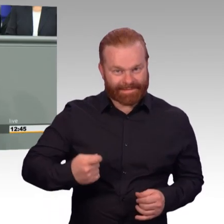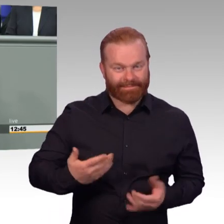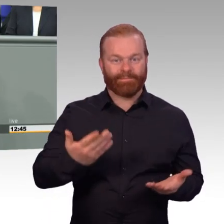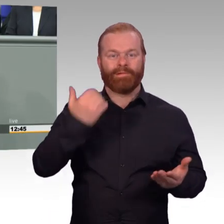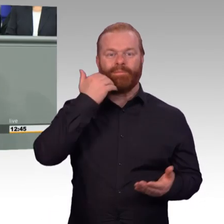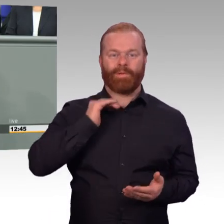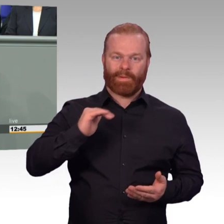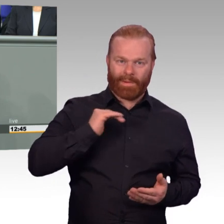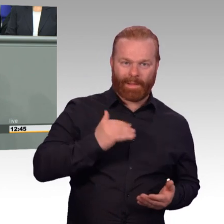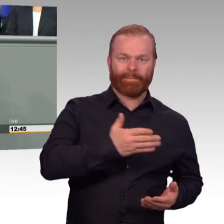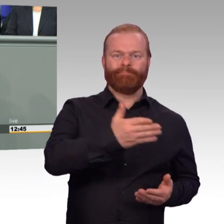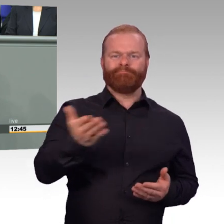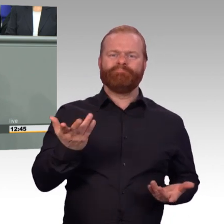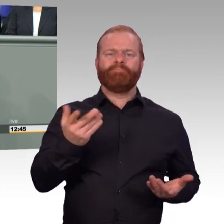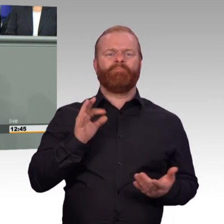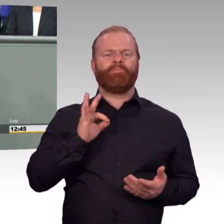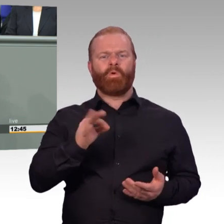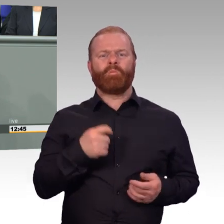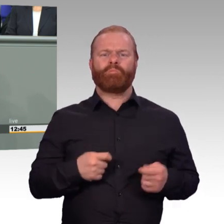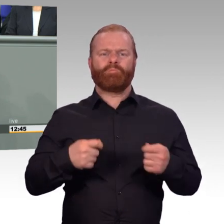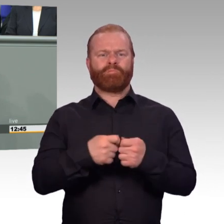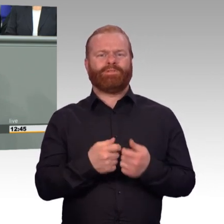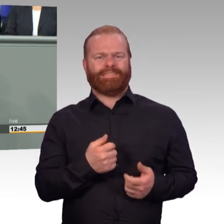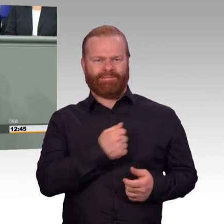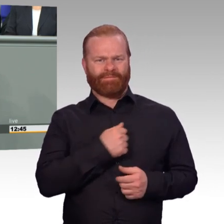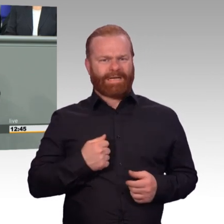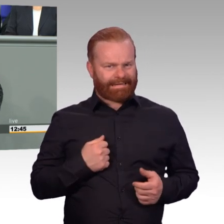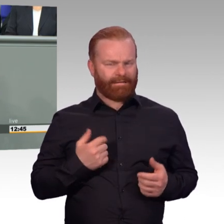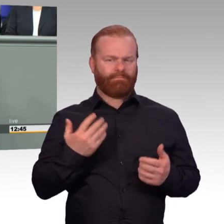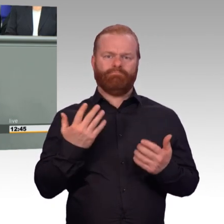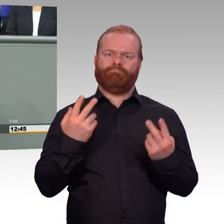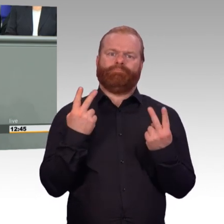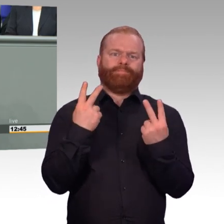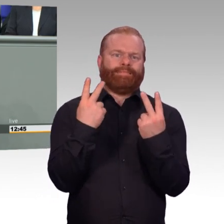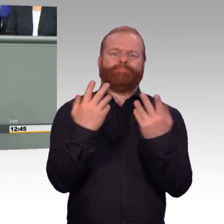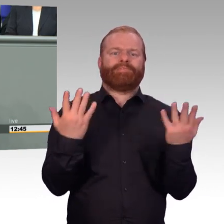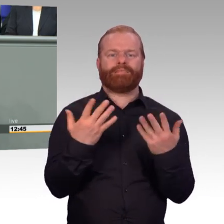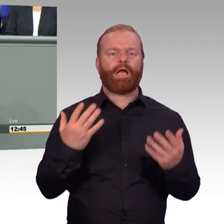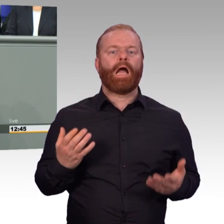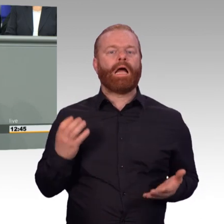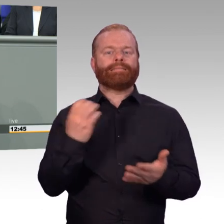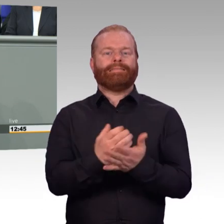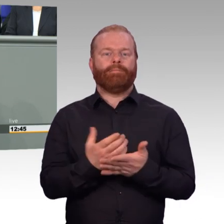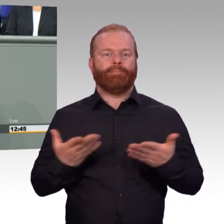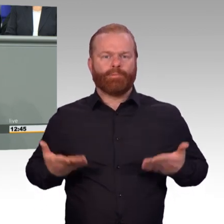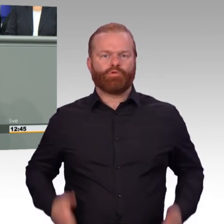Für die Bundeswehr mindestens genauso wichtig ist die personelle Einsatzbereitschaft und zwar unter zwei Gesichtspunkten.